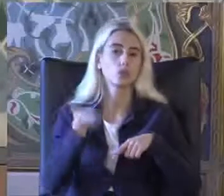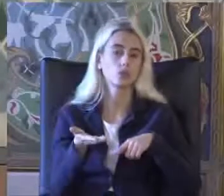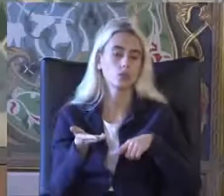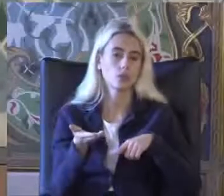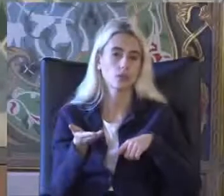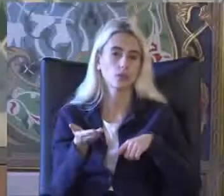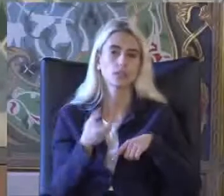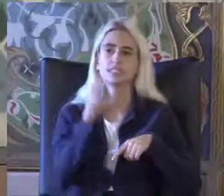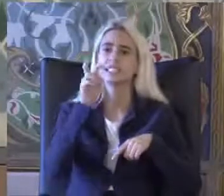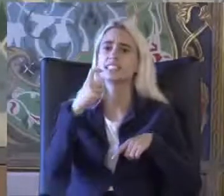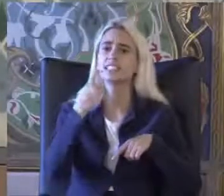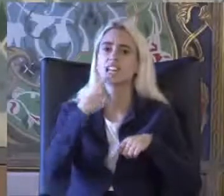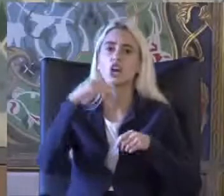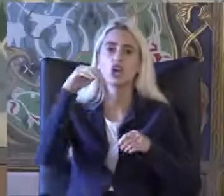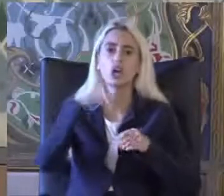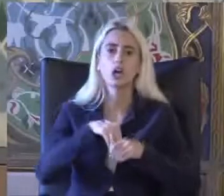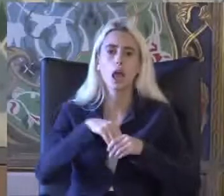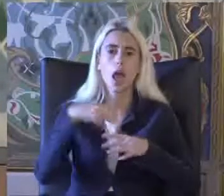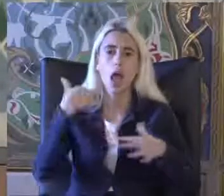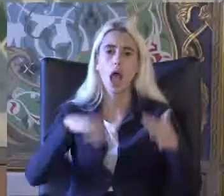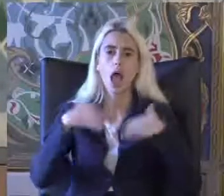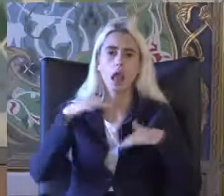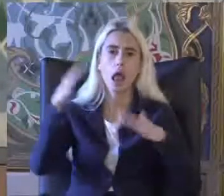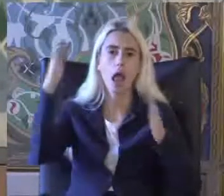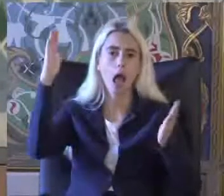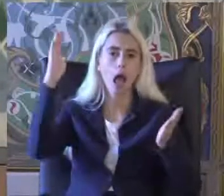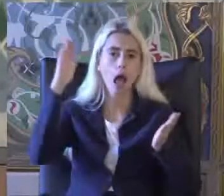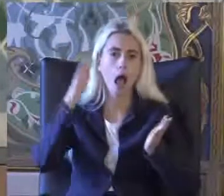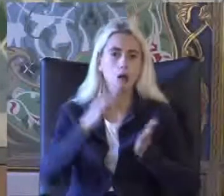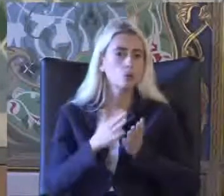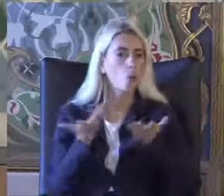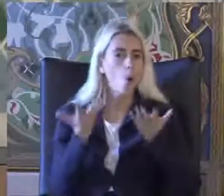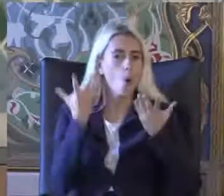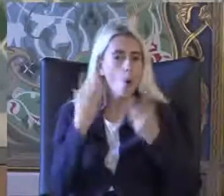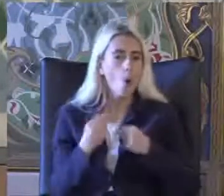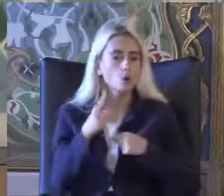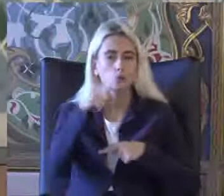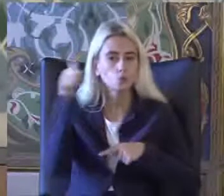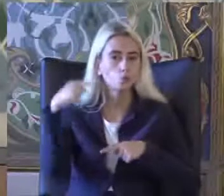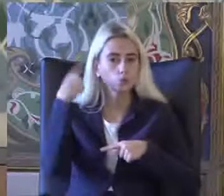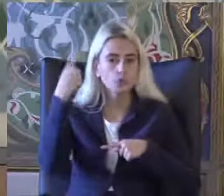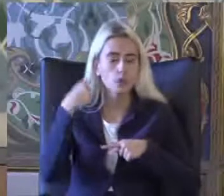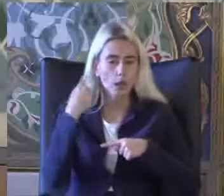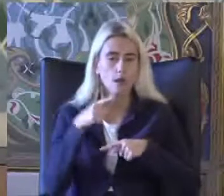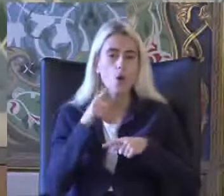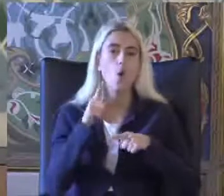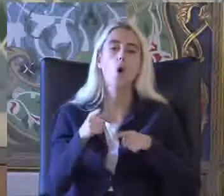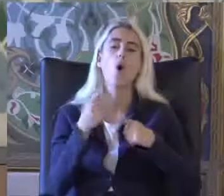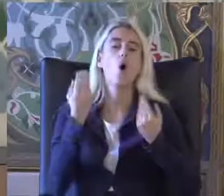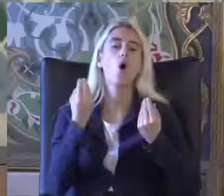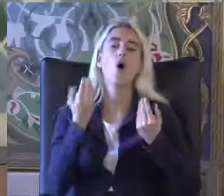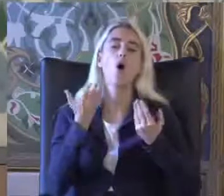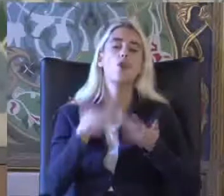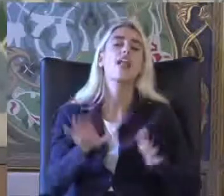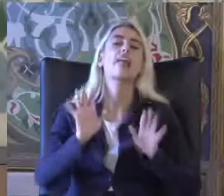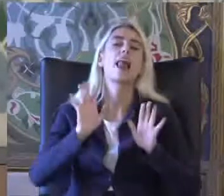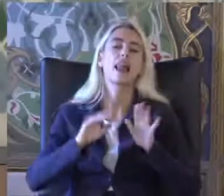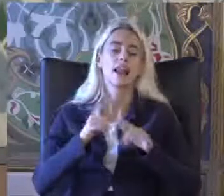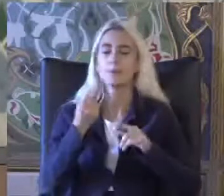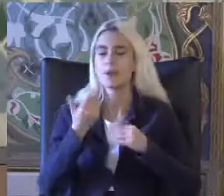2 sene içinde engelliler bu kadar azaldı diye düşünebilirsiniz Durum tabii ki böyle değil Az önce bahsettiğim